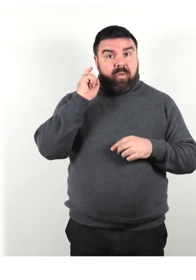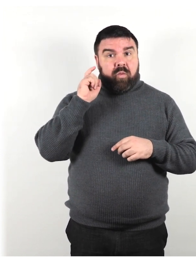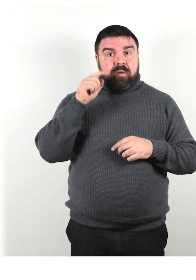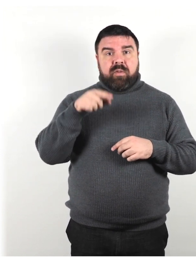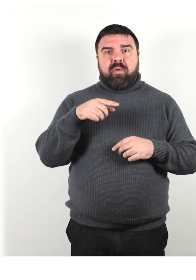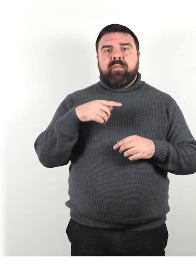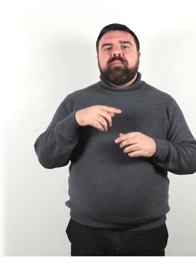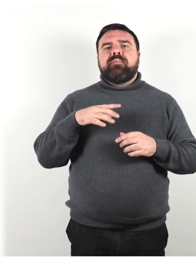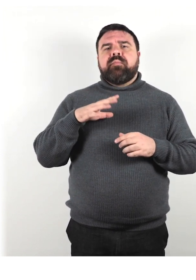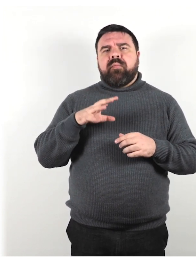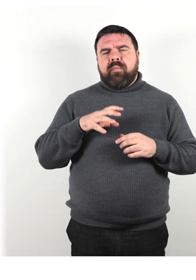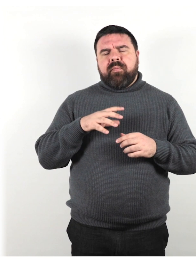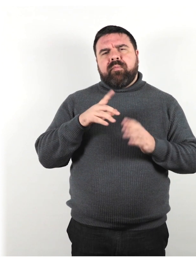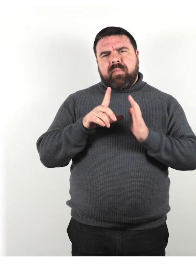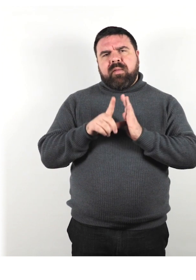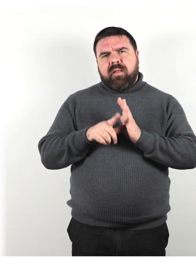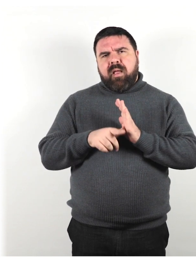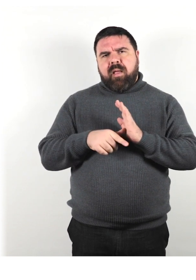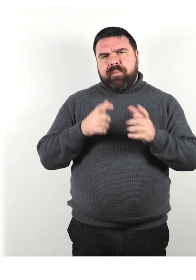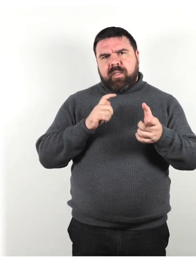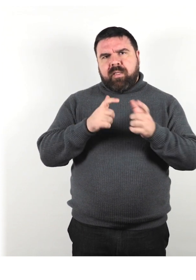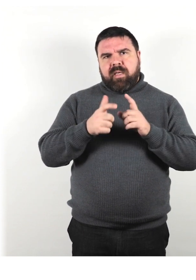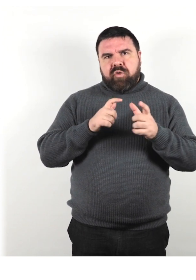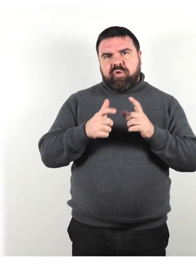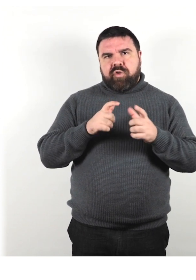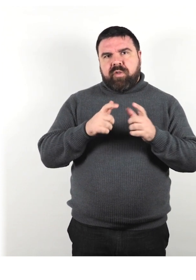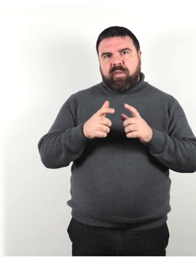per interagire con la persona che utilizza il dispositivo.